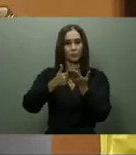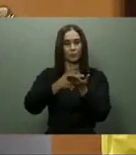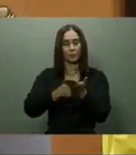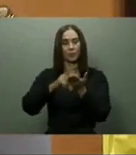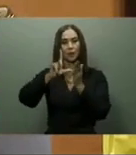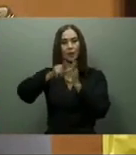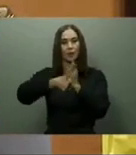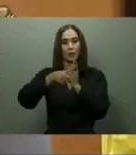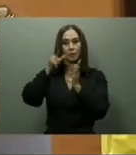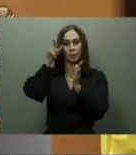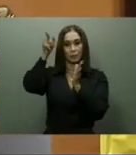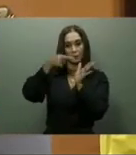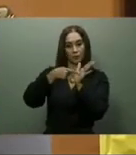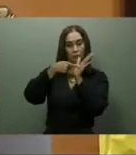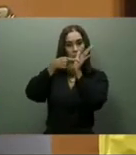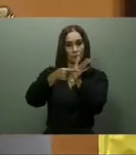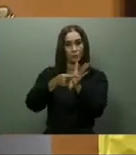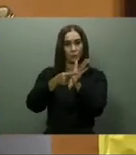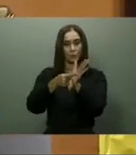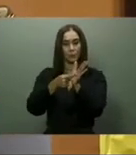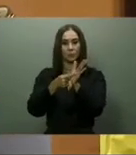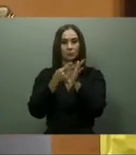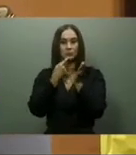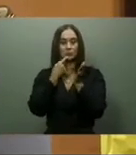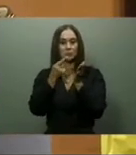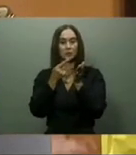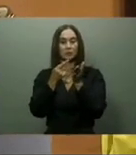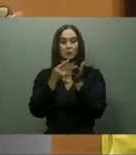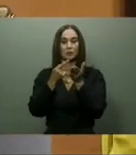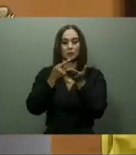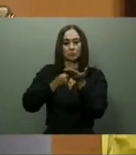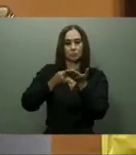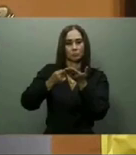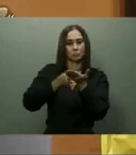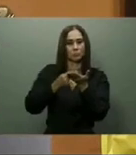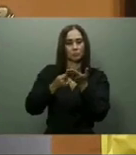Collado explicó que el Centro de Convenciones no es un proyecto, sino una realidad y señaló